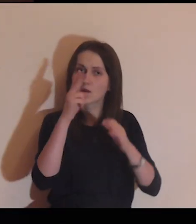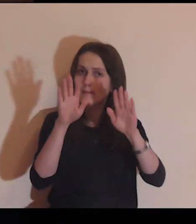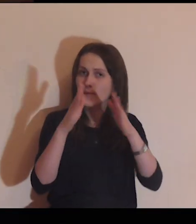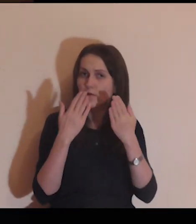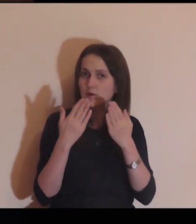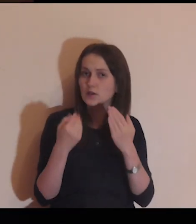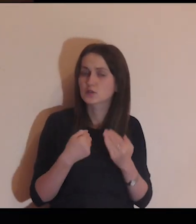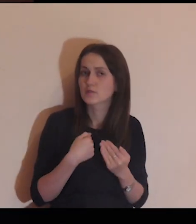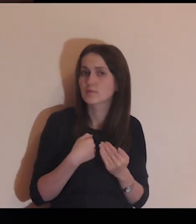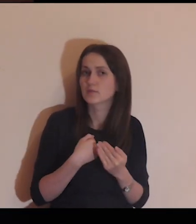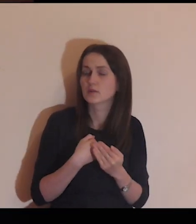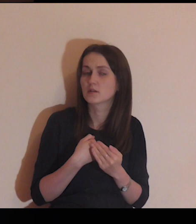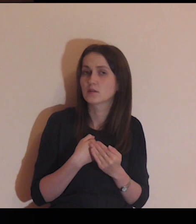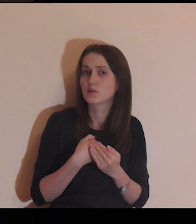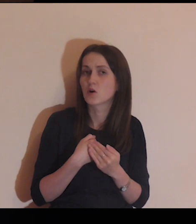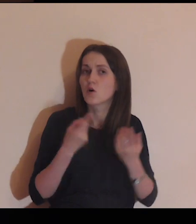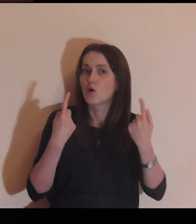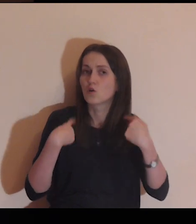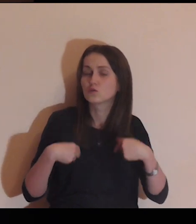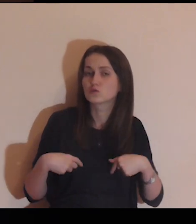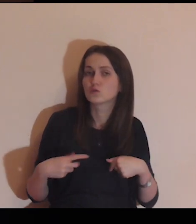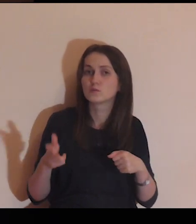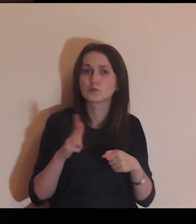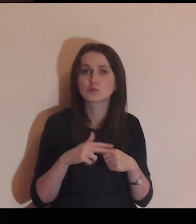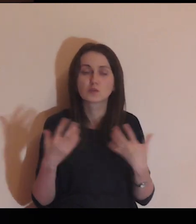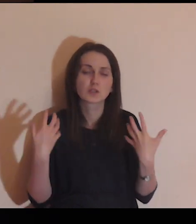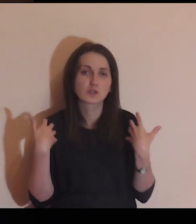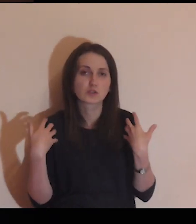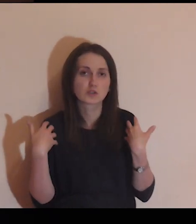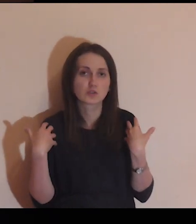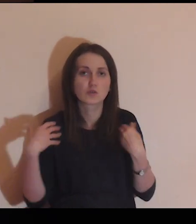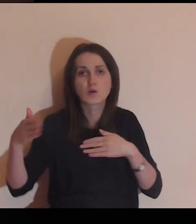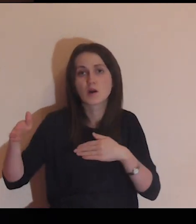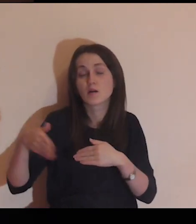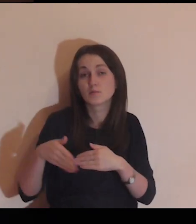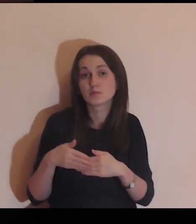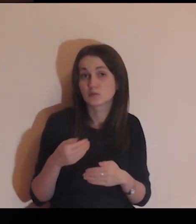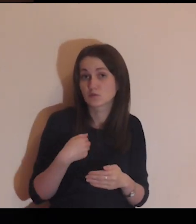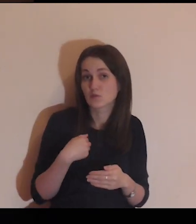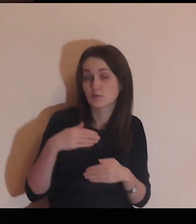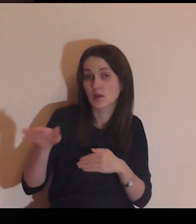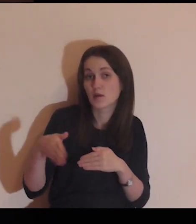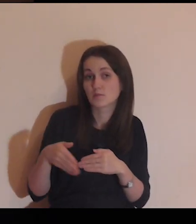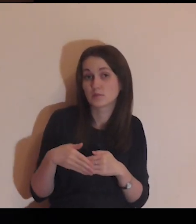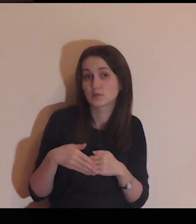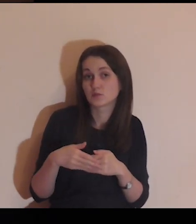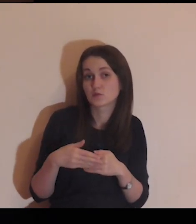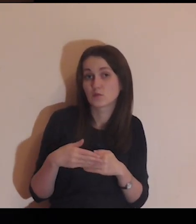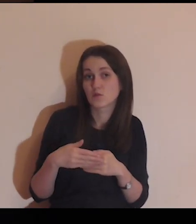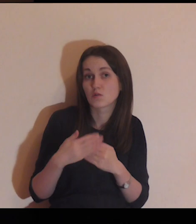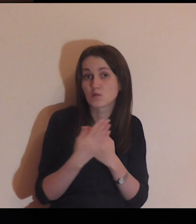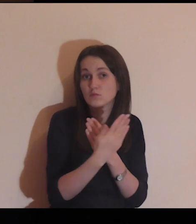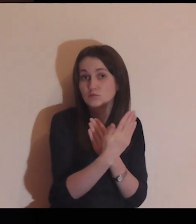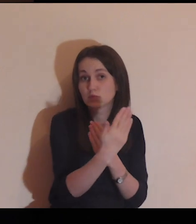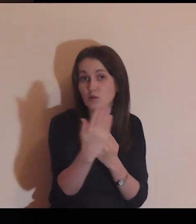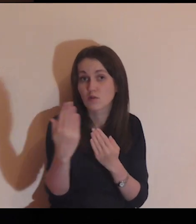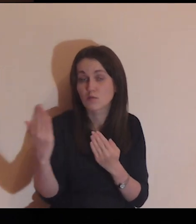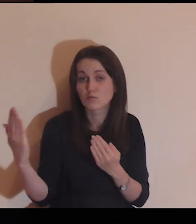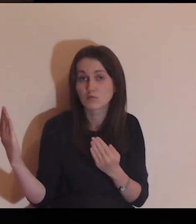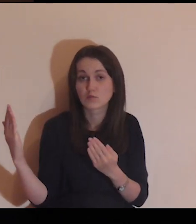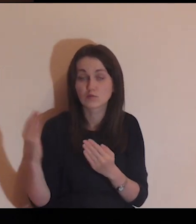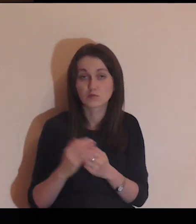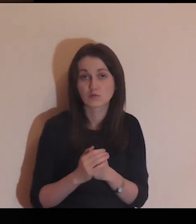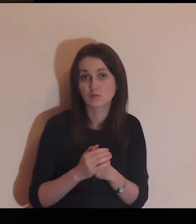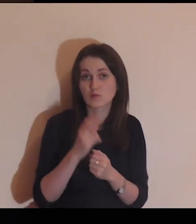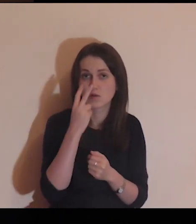Jezu, pokaż mi osoby, które żyją za murem, żyją blisko mnie.